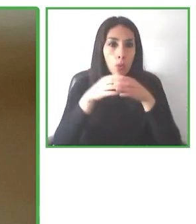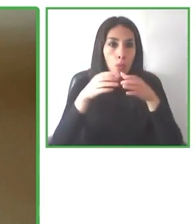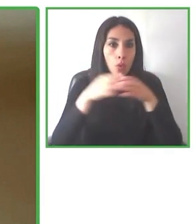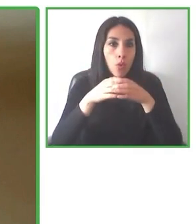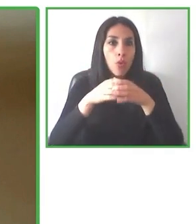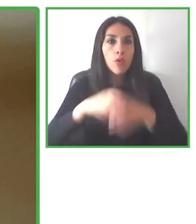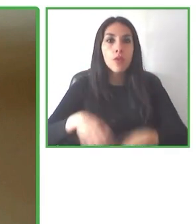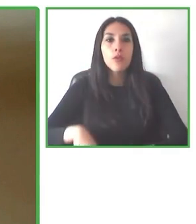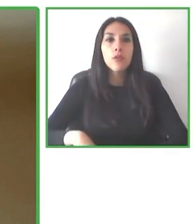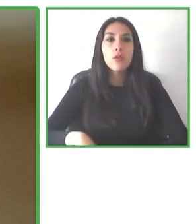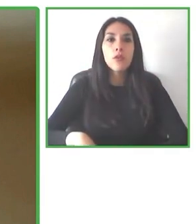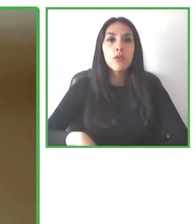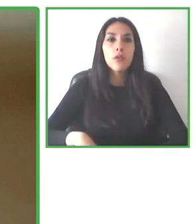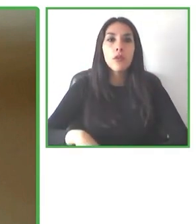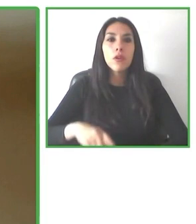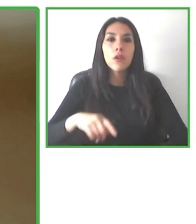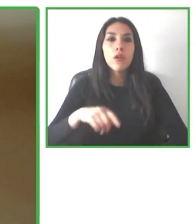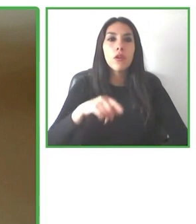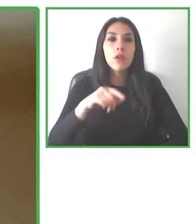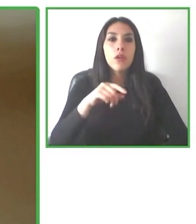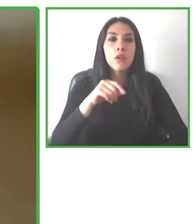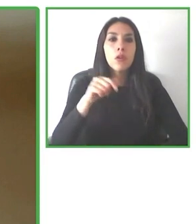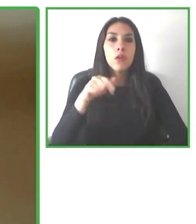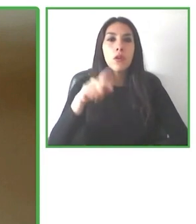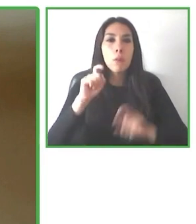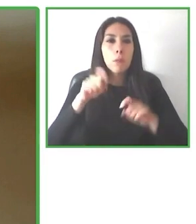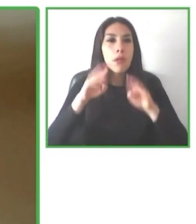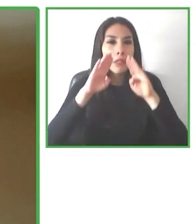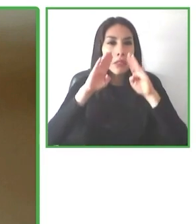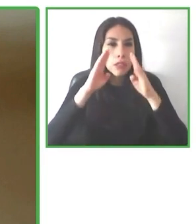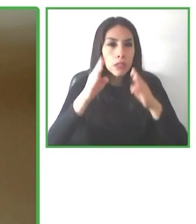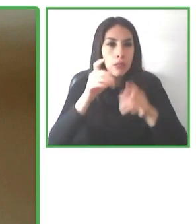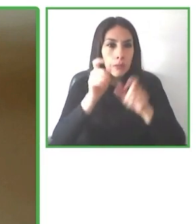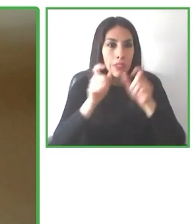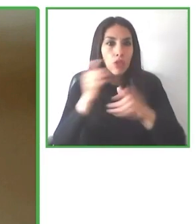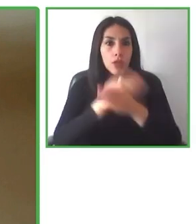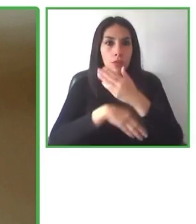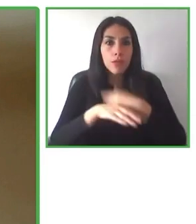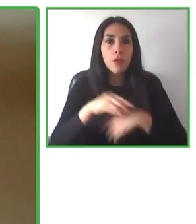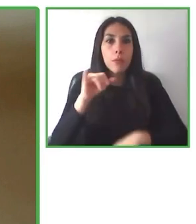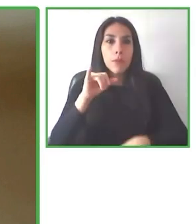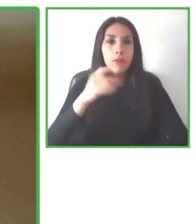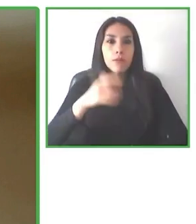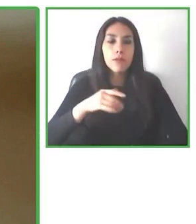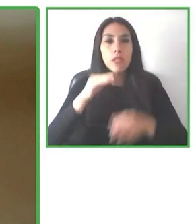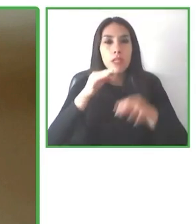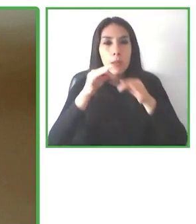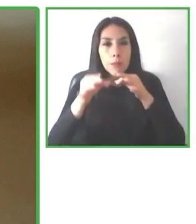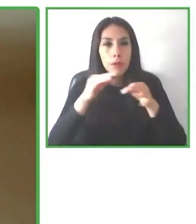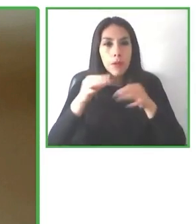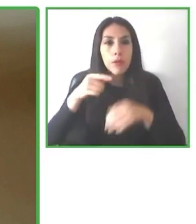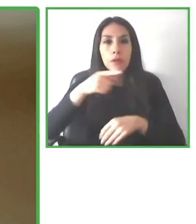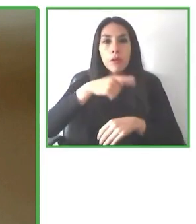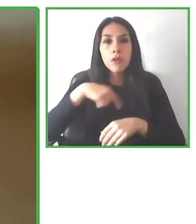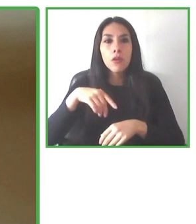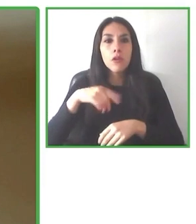todos aquellos que seáis susceptible de poderla utilizar os animéis a utilizarla.